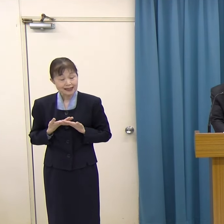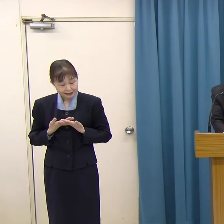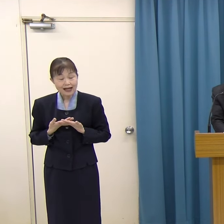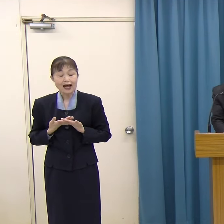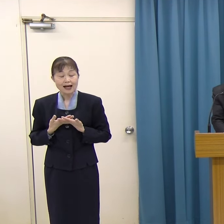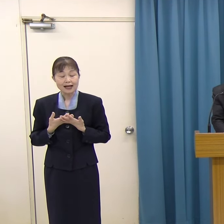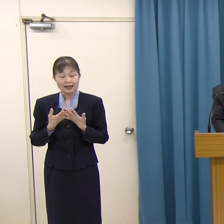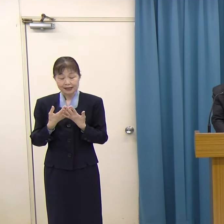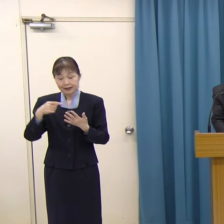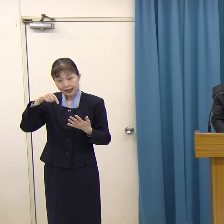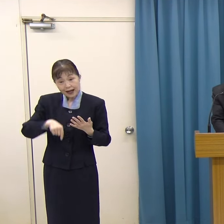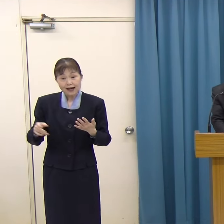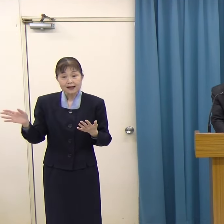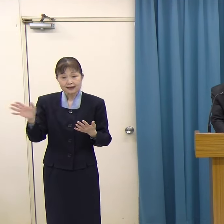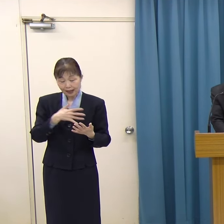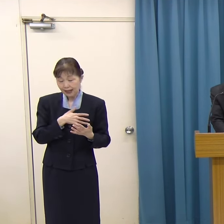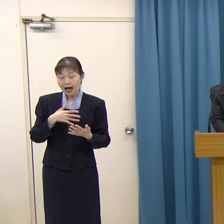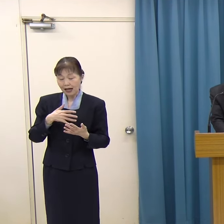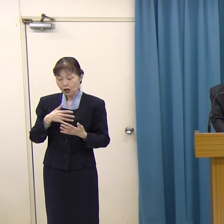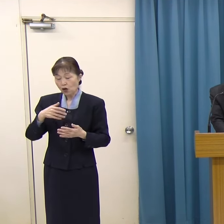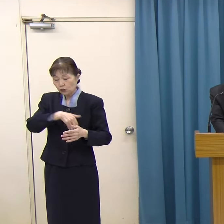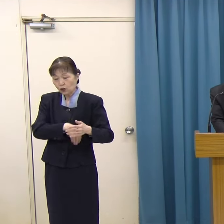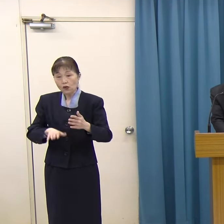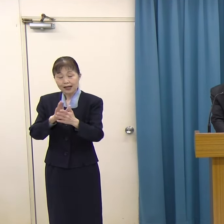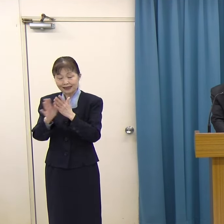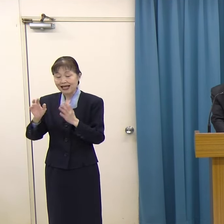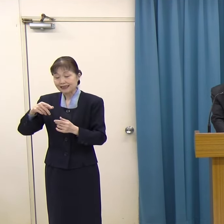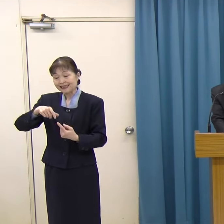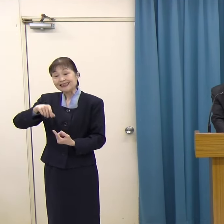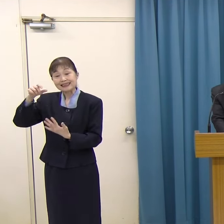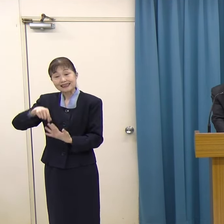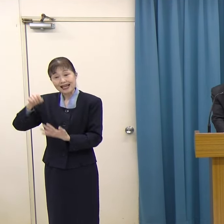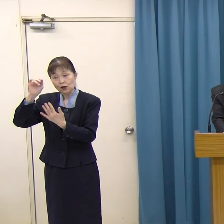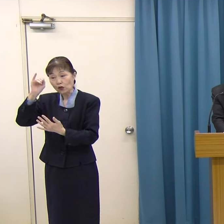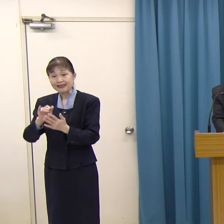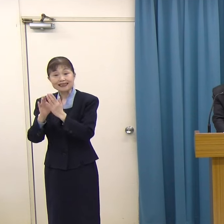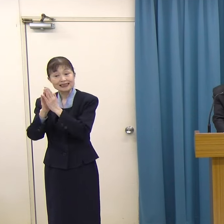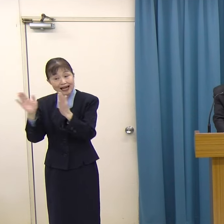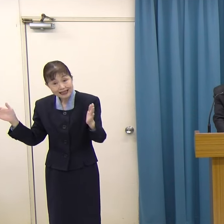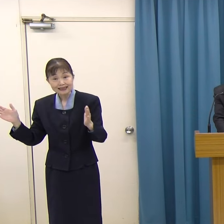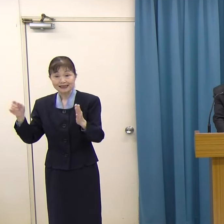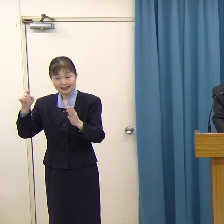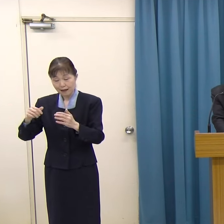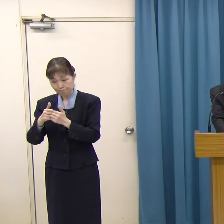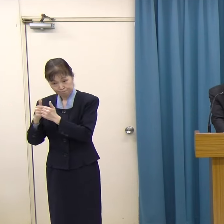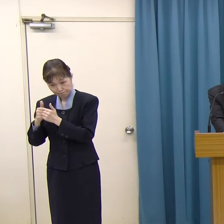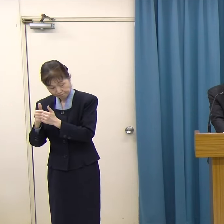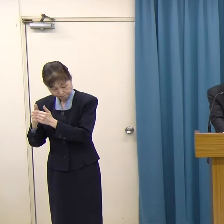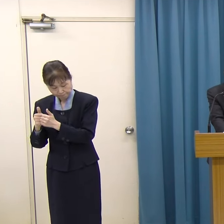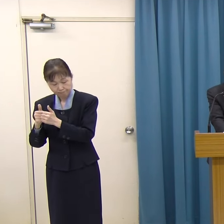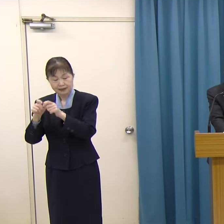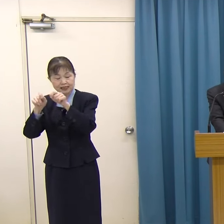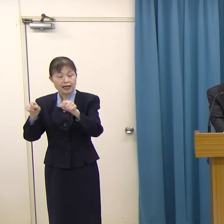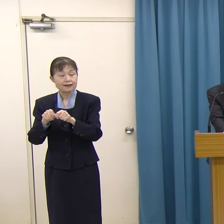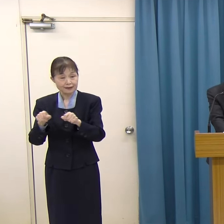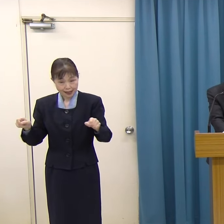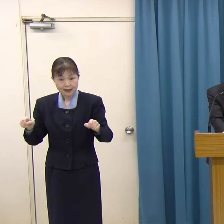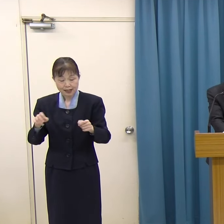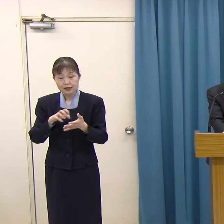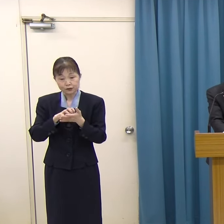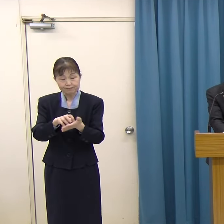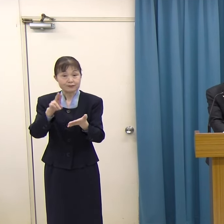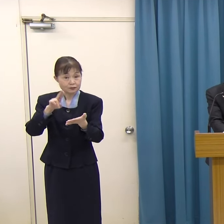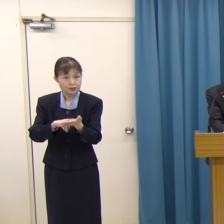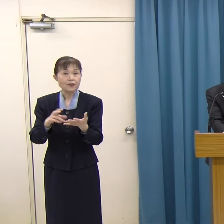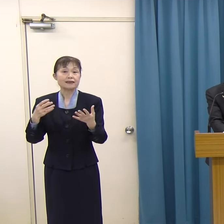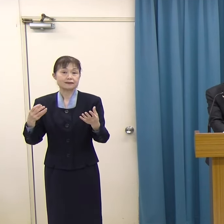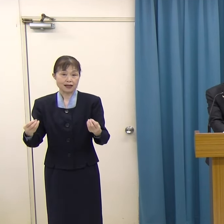外部有識者による、福岡県文化賞選考委員会の選考を経て、福岡県文化賞の贈呈を決定しました。